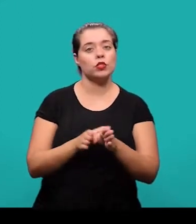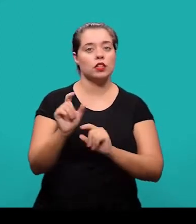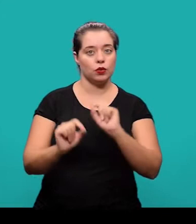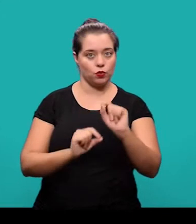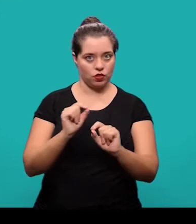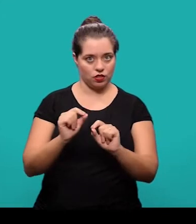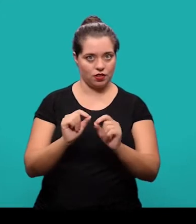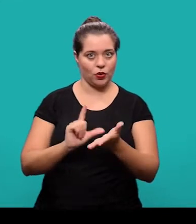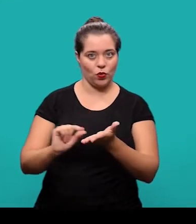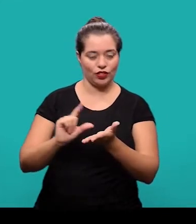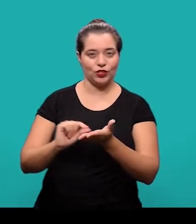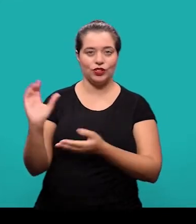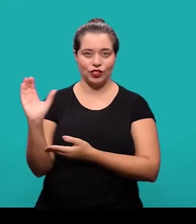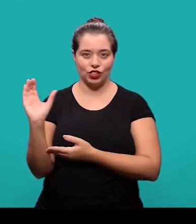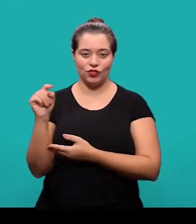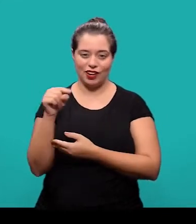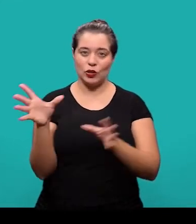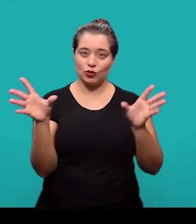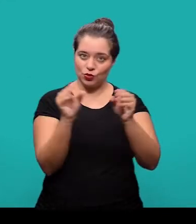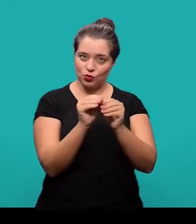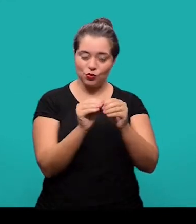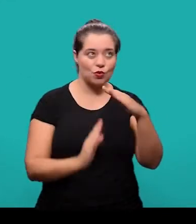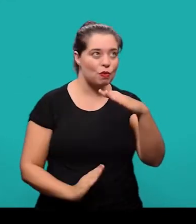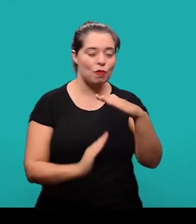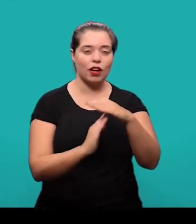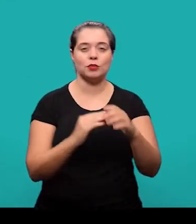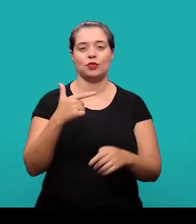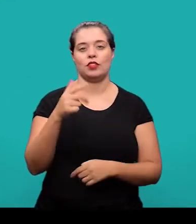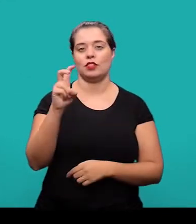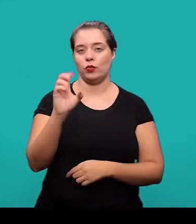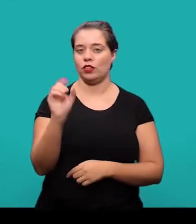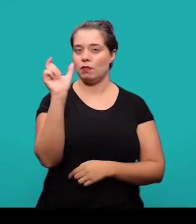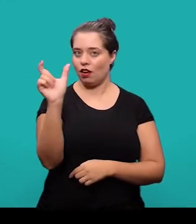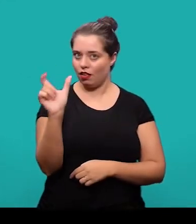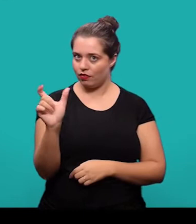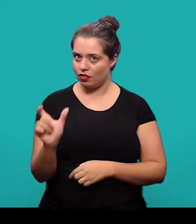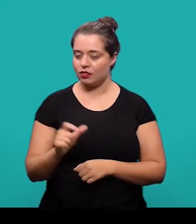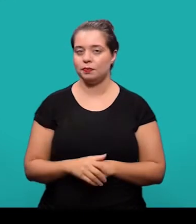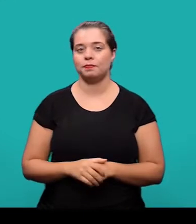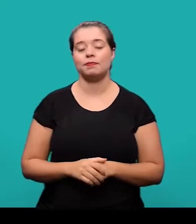Recomenda-se que no artigo científico o resumo não deve ultrapassar 250 palavras.